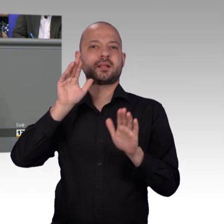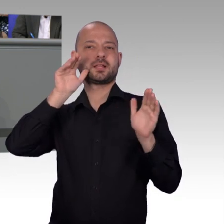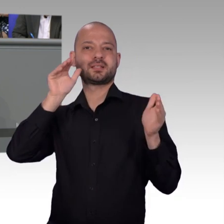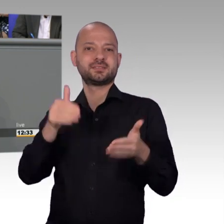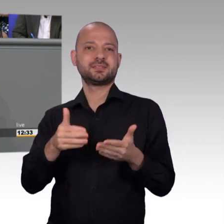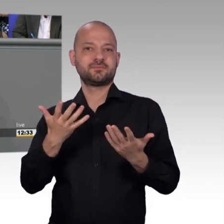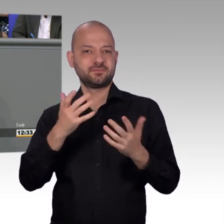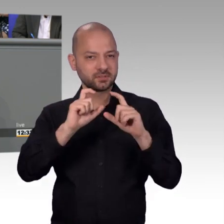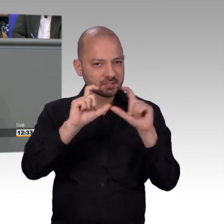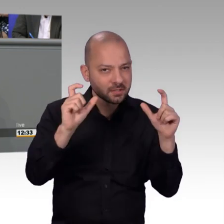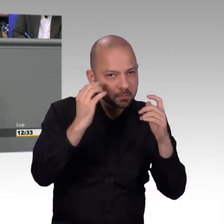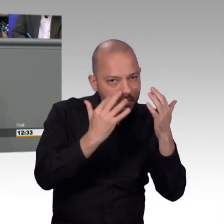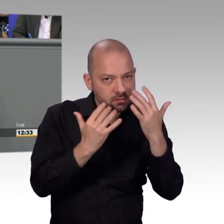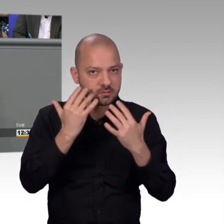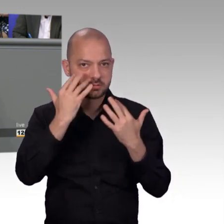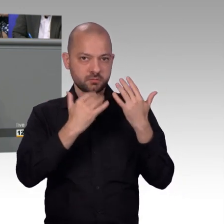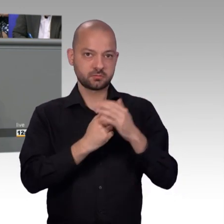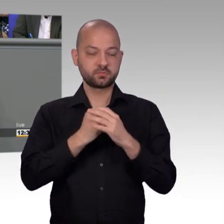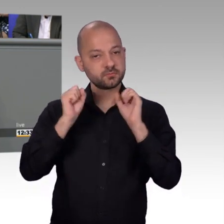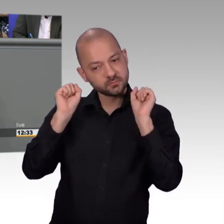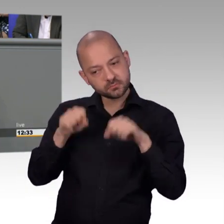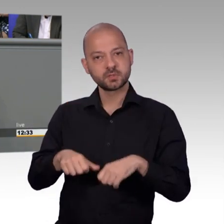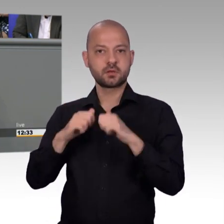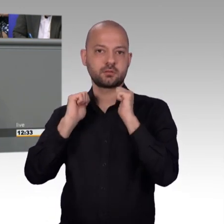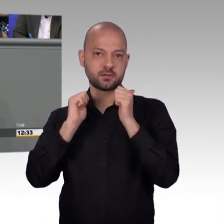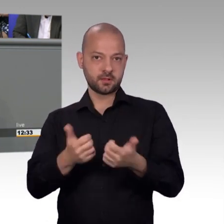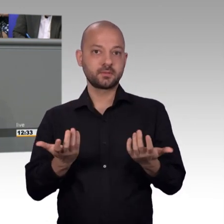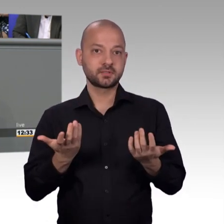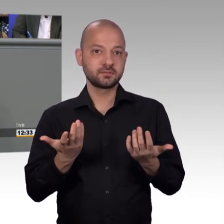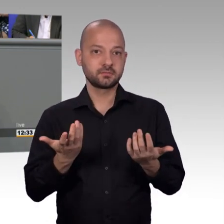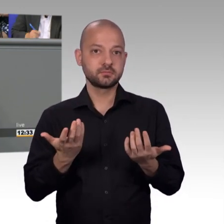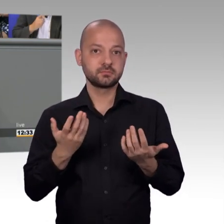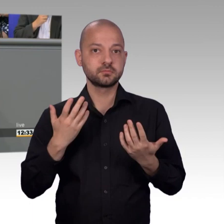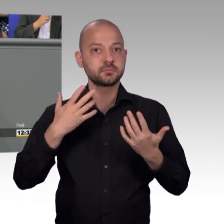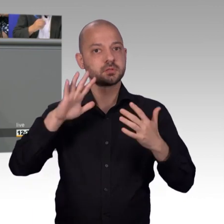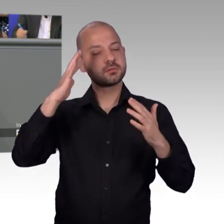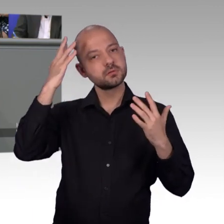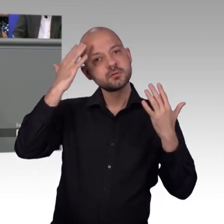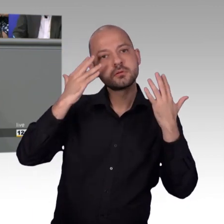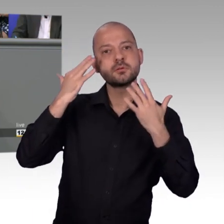verständigt hat. Vielleicht war da noch die Stellungnahme abgelehnt, aber so ein halbes Jahr später hat dann die Fachabteilung - so war es